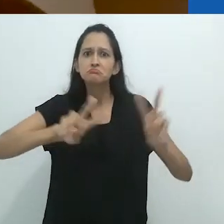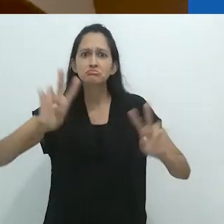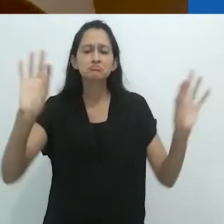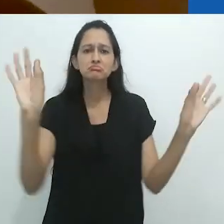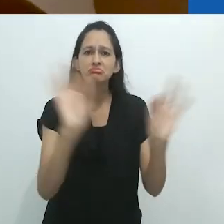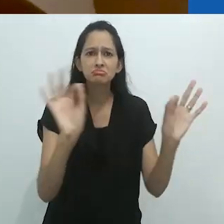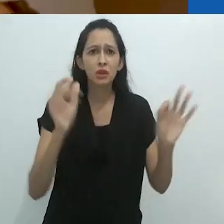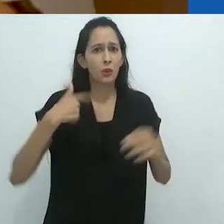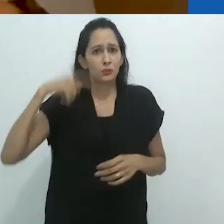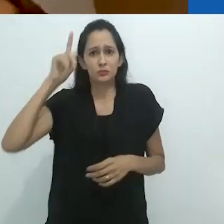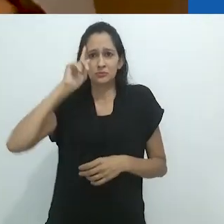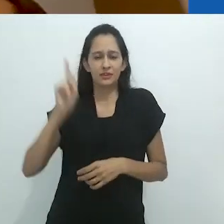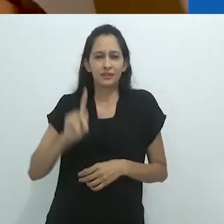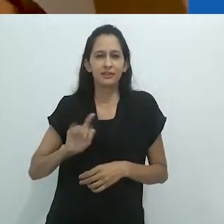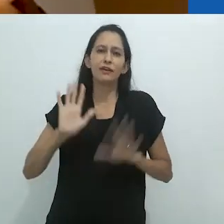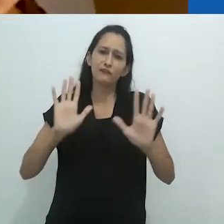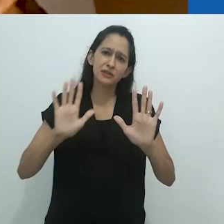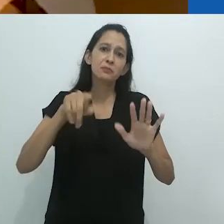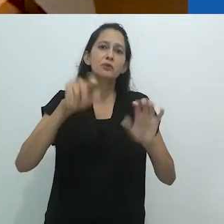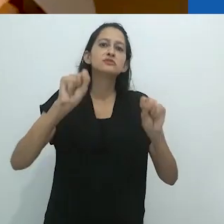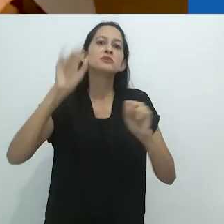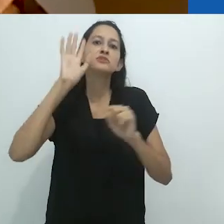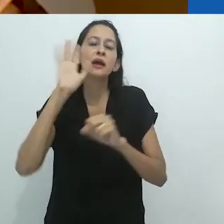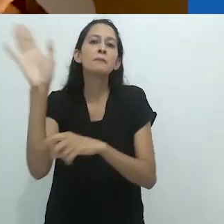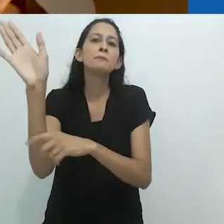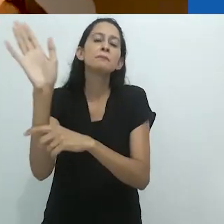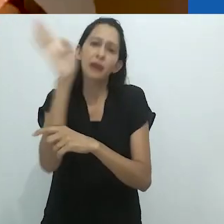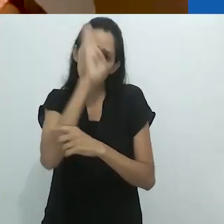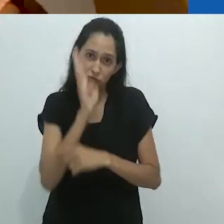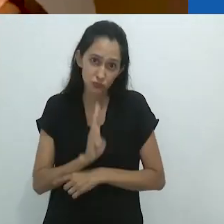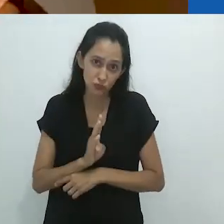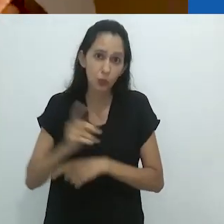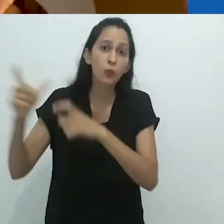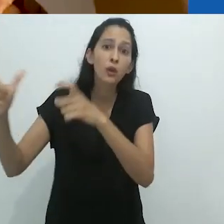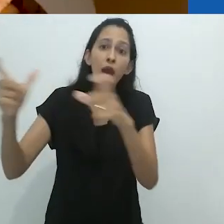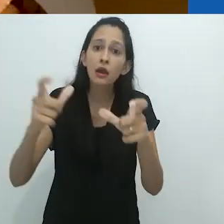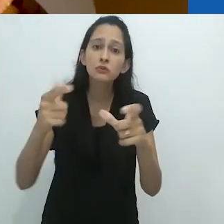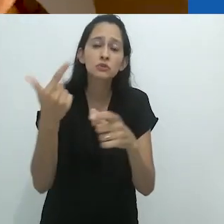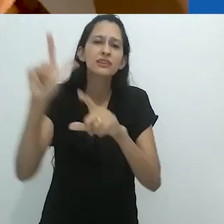Não sei. Vocês podem imaginar isso em alguma parte do Brasil, que não teria uma TV?